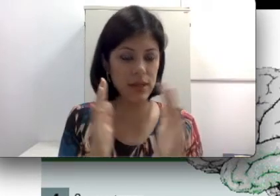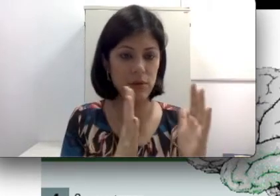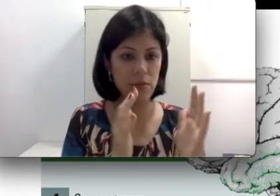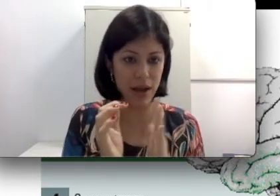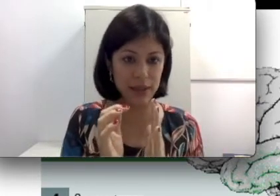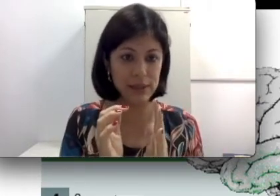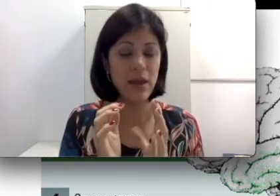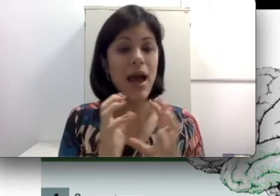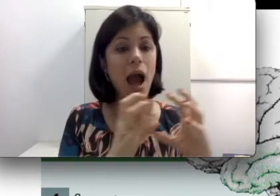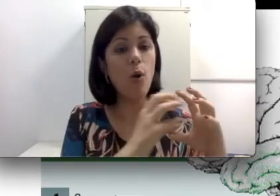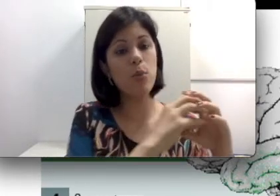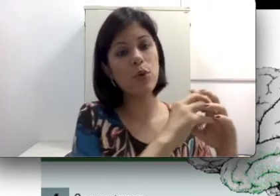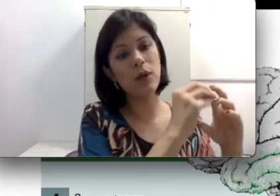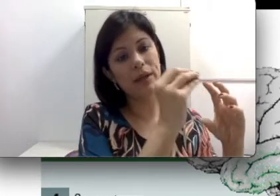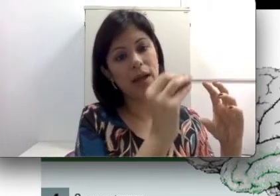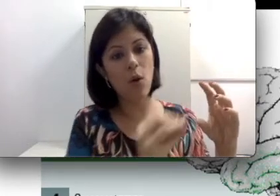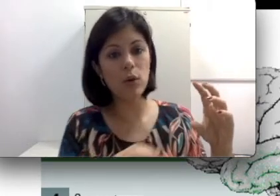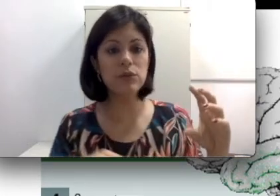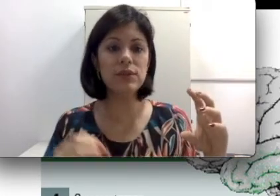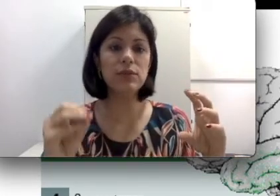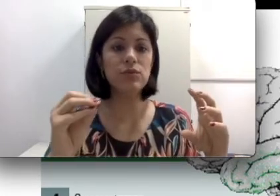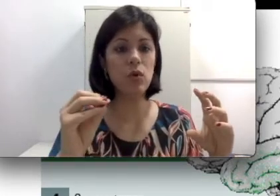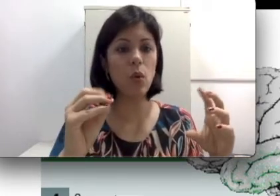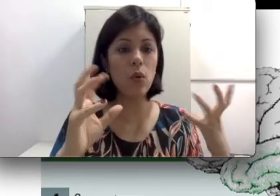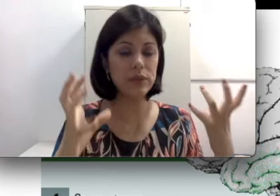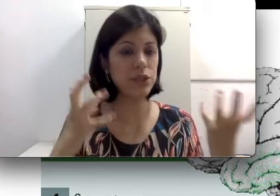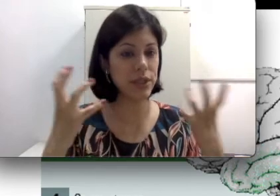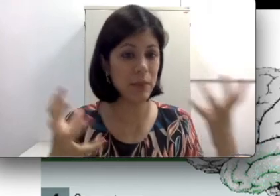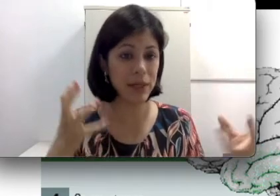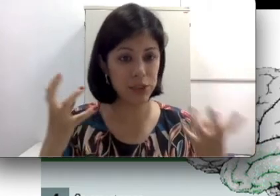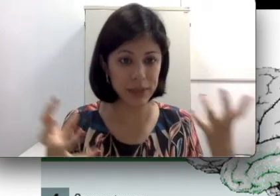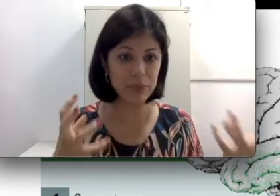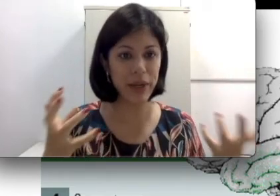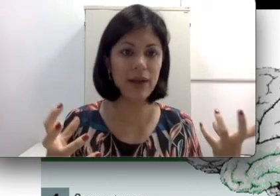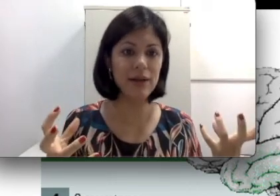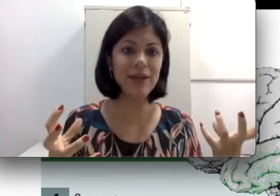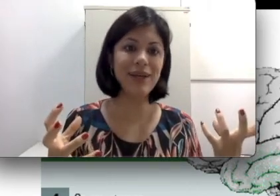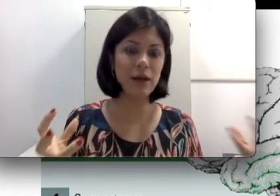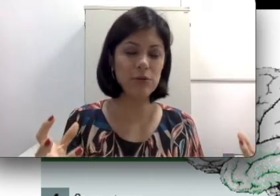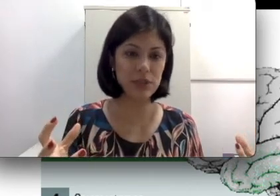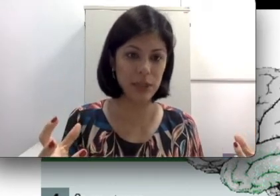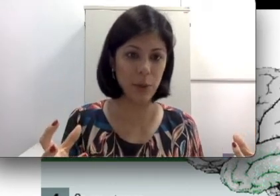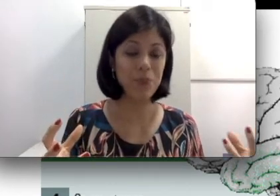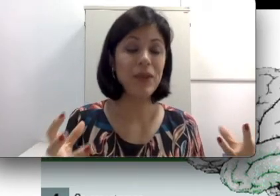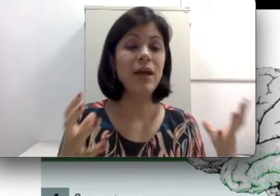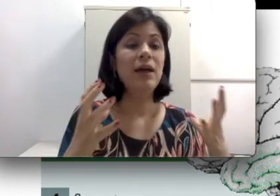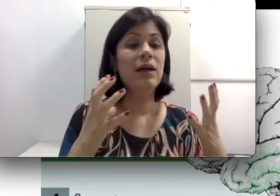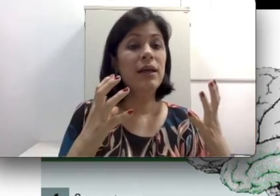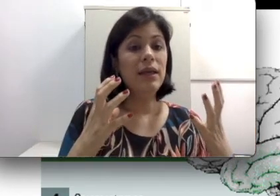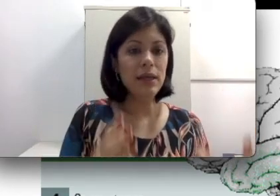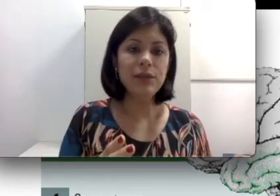mais, o problema é na condução do som, ou seja, aquela parte mais mecânica da audição.